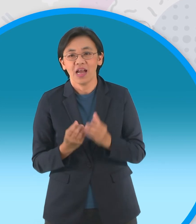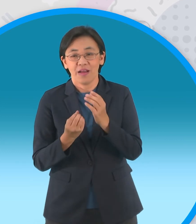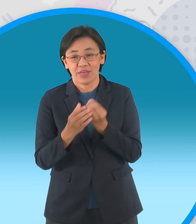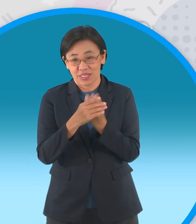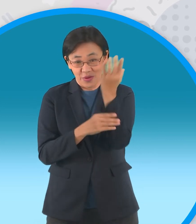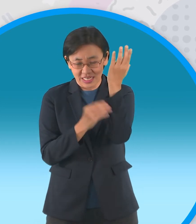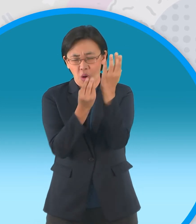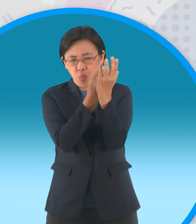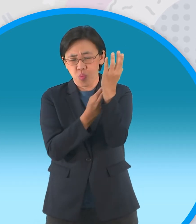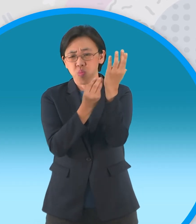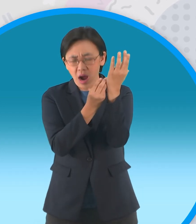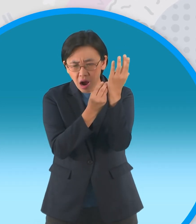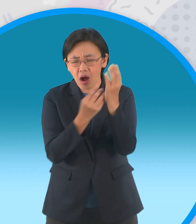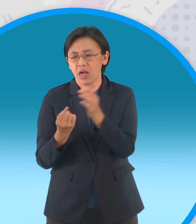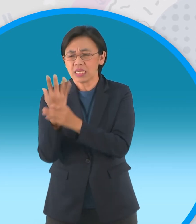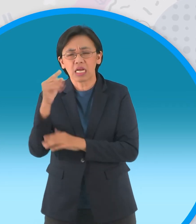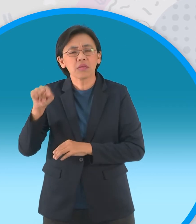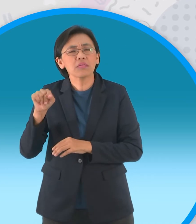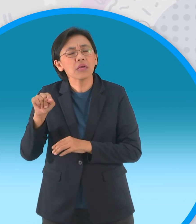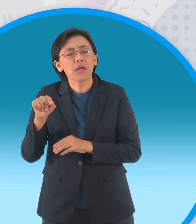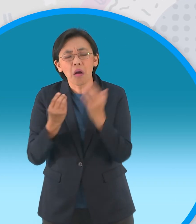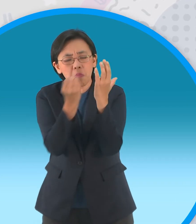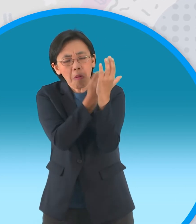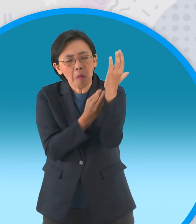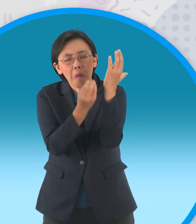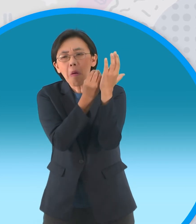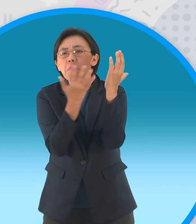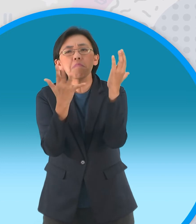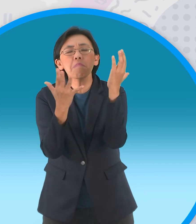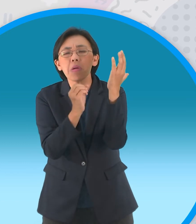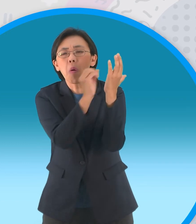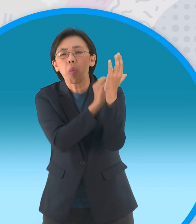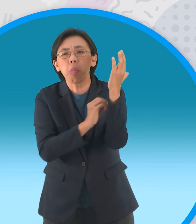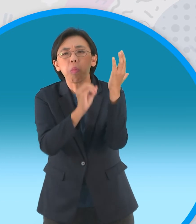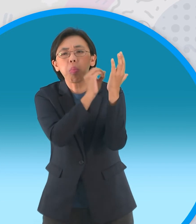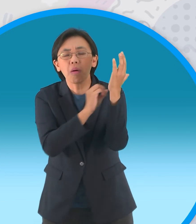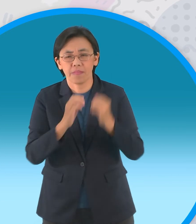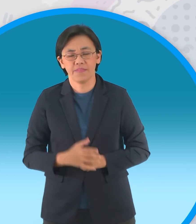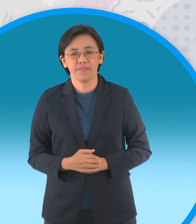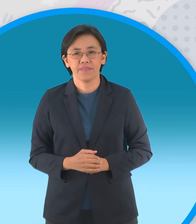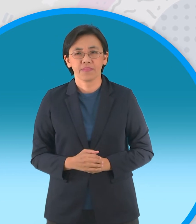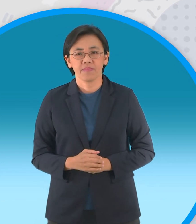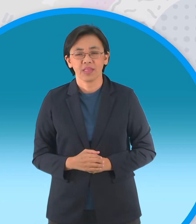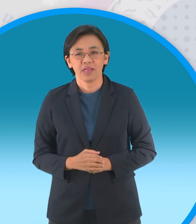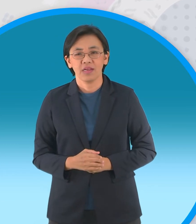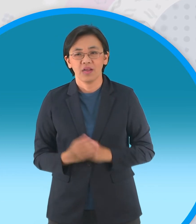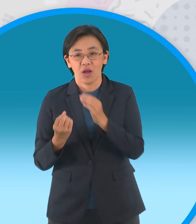ต้นหนึ่งได้ออกผลเต็มต้นขณะที่อีกต้นไม่ ออกผลเลย